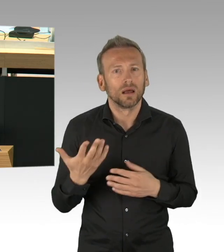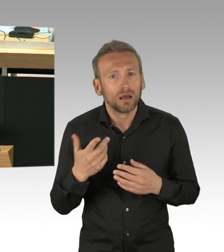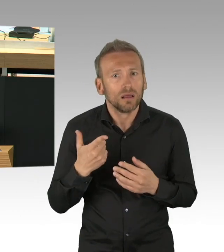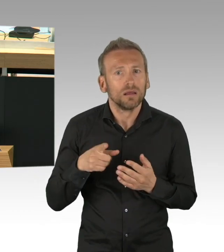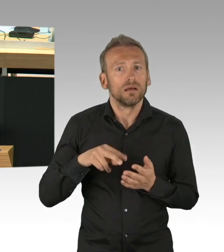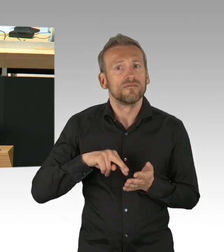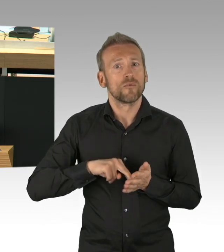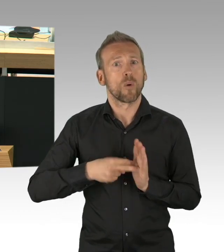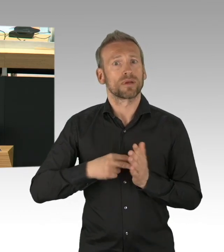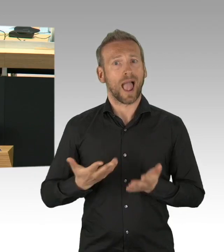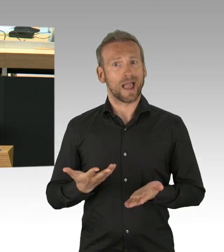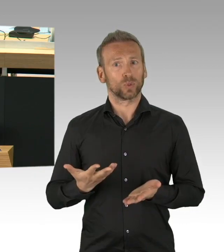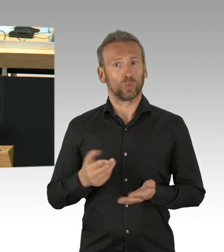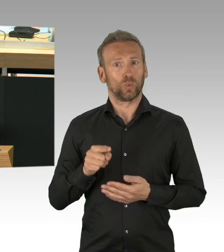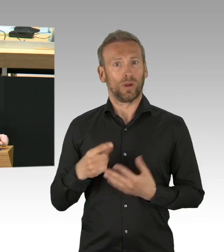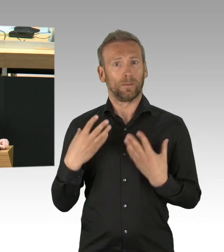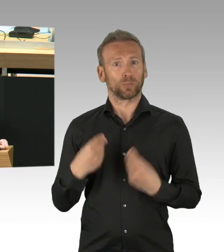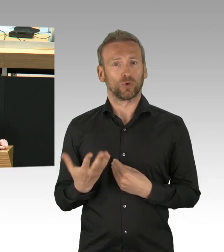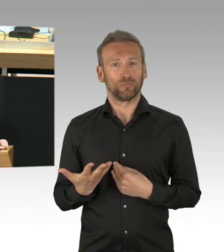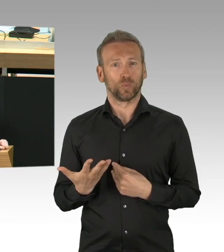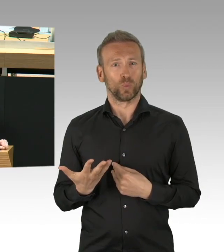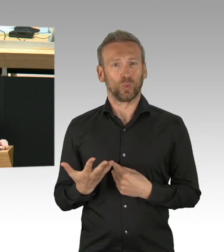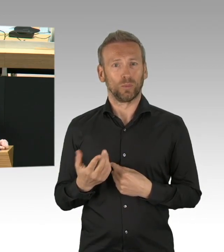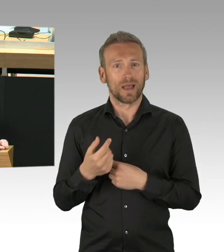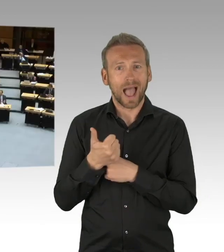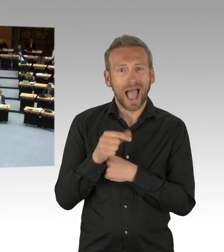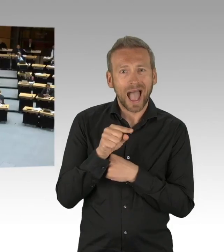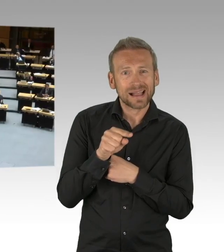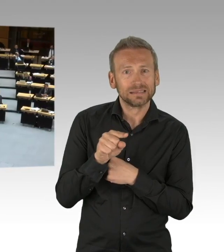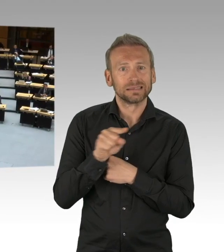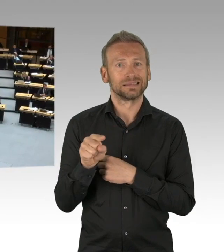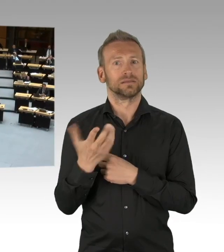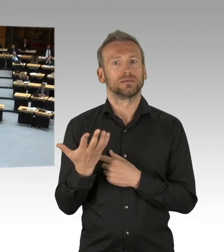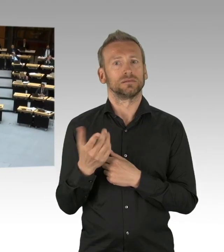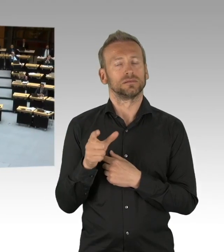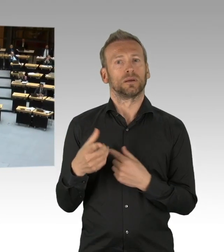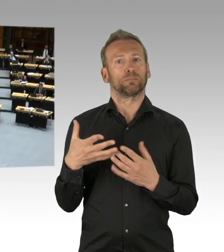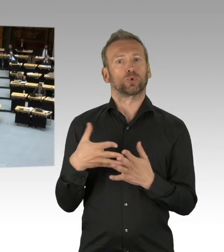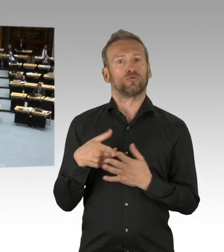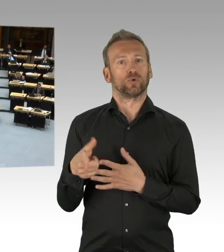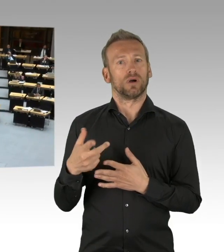Sie hatten 7 Wochen Zeit Desinfektionsmittel zu besorgen. (Beifall)